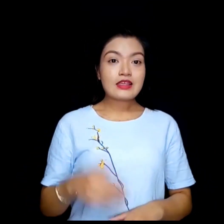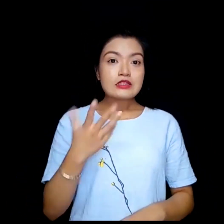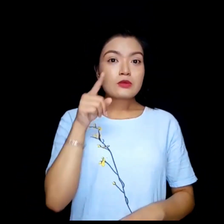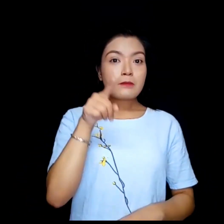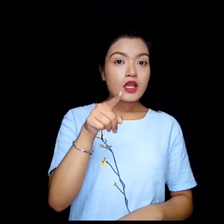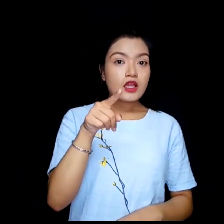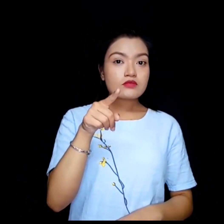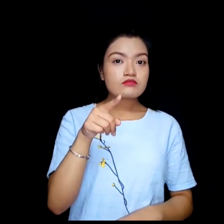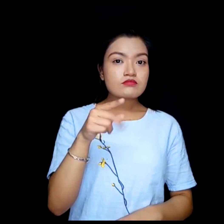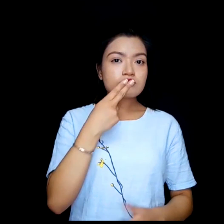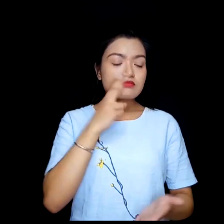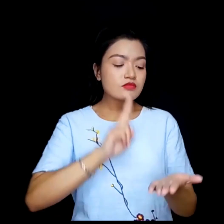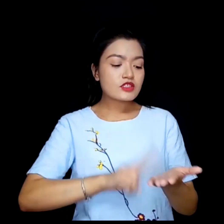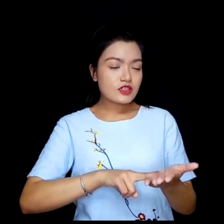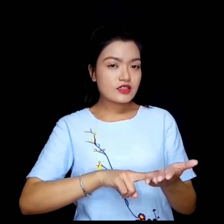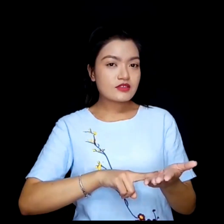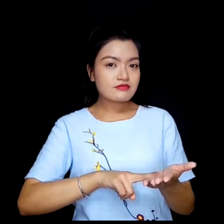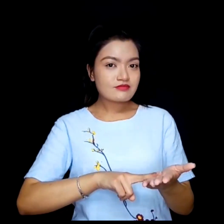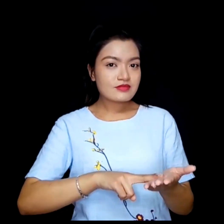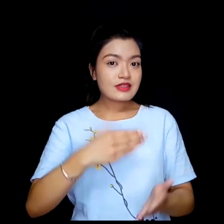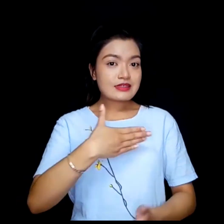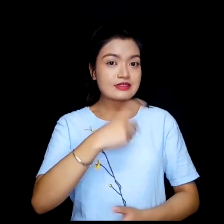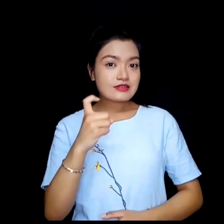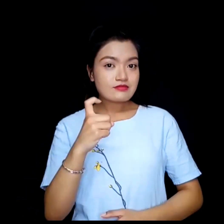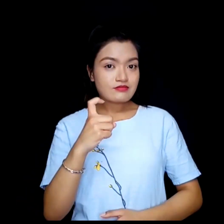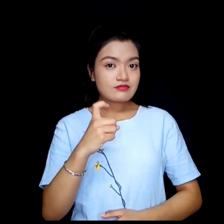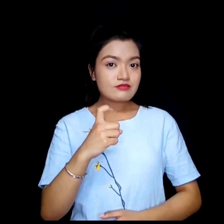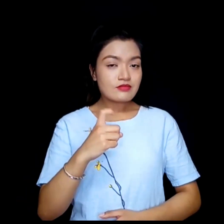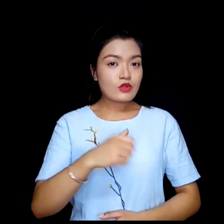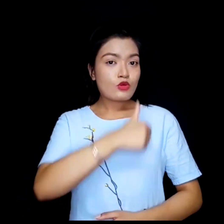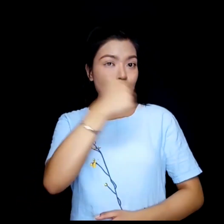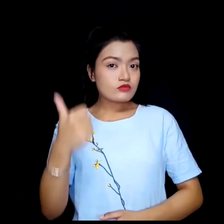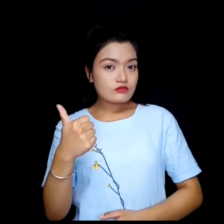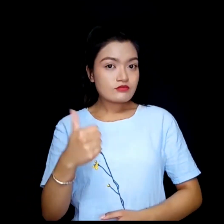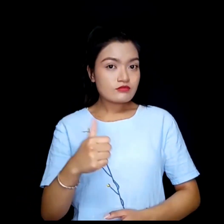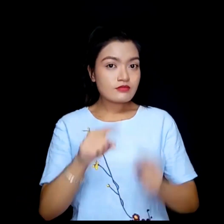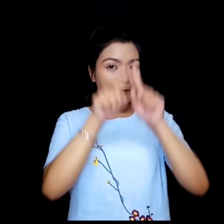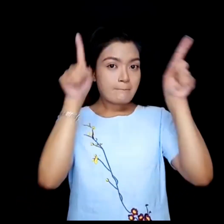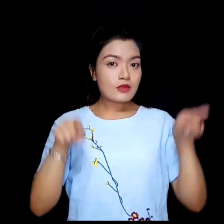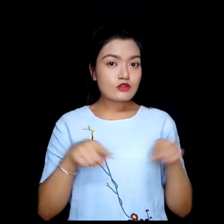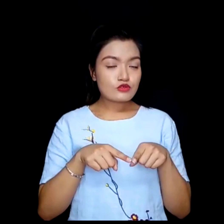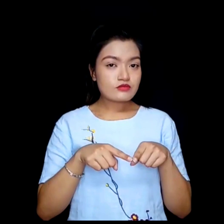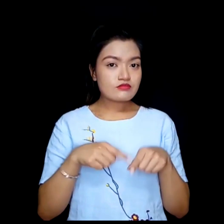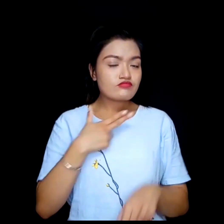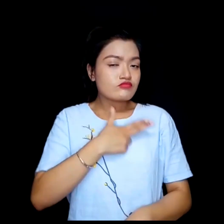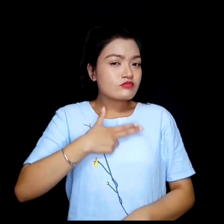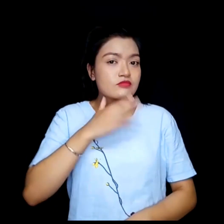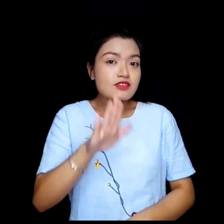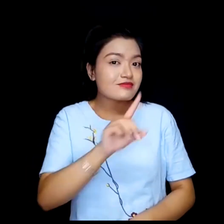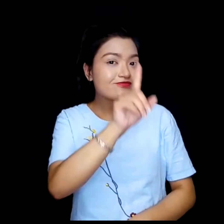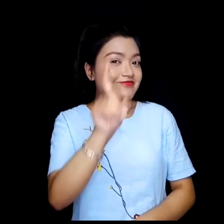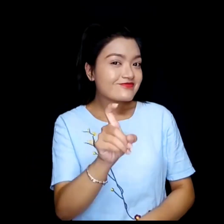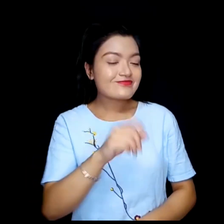के तपाई पत्रको लागि अर्को पृष्ठ भुमि रूचि गर्नुहुन्छ ?